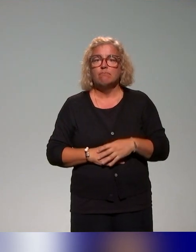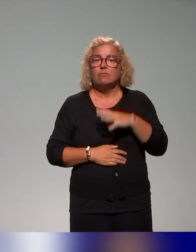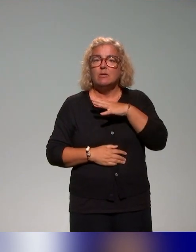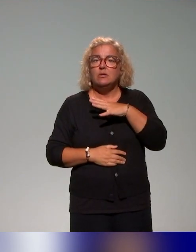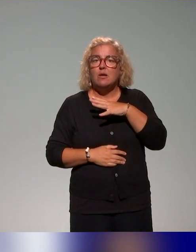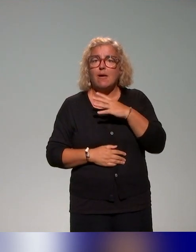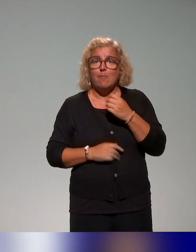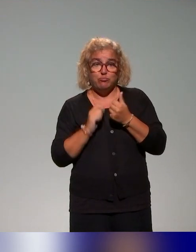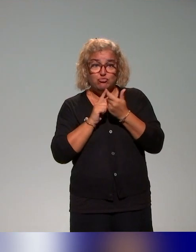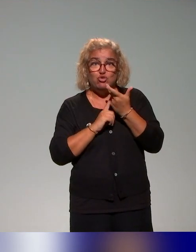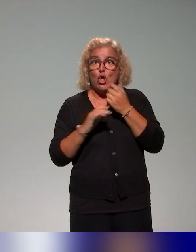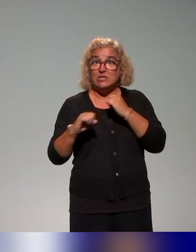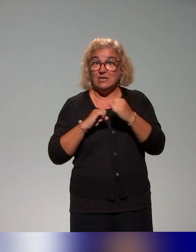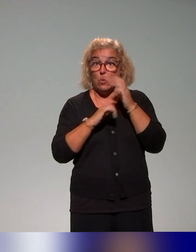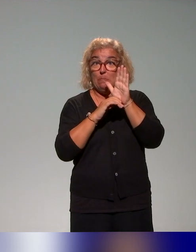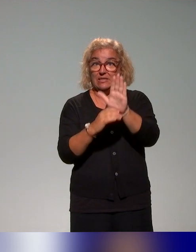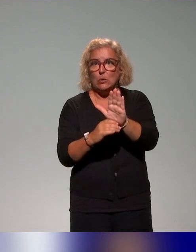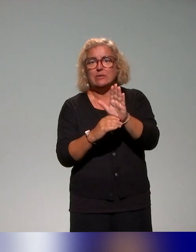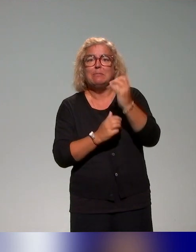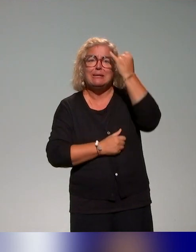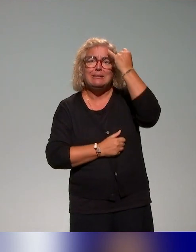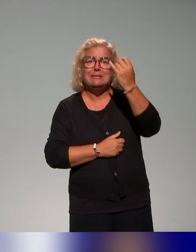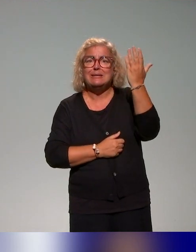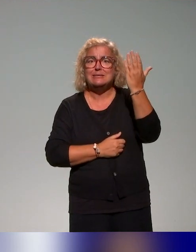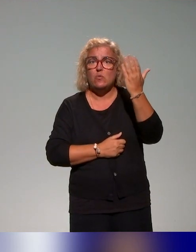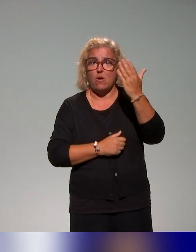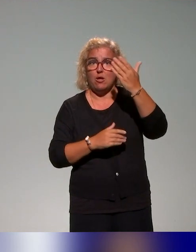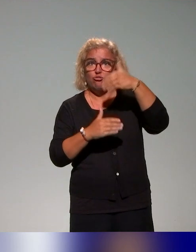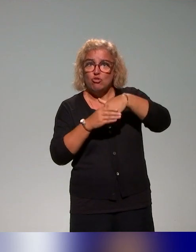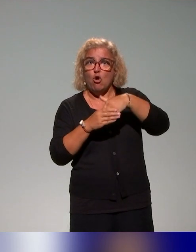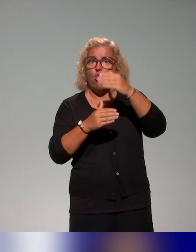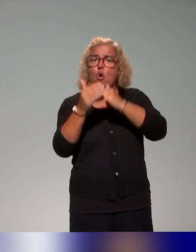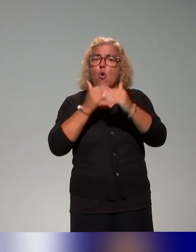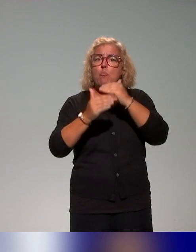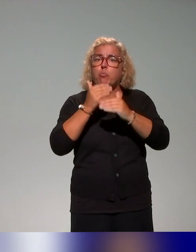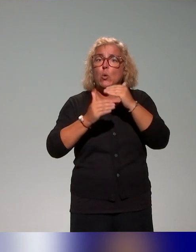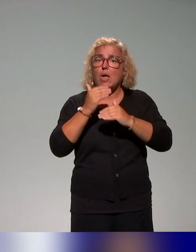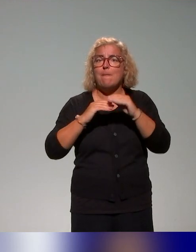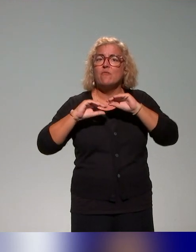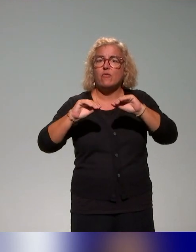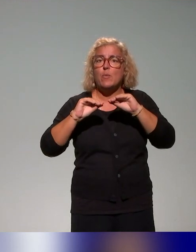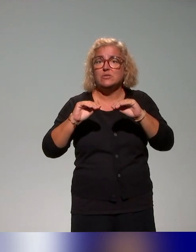différentes actions, mais l'idée, c'est d'avoir dans notre plan de formation un axe autour de l'autoformation,